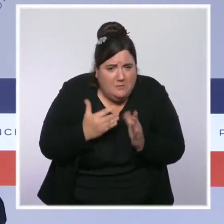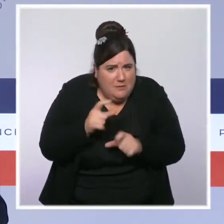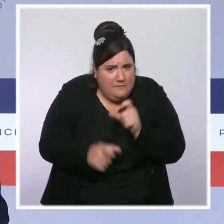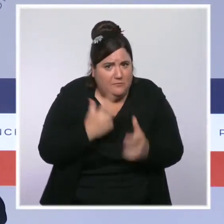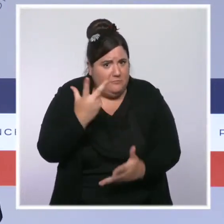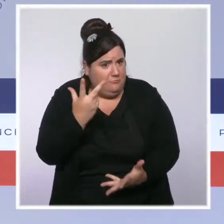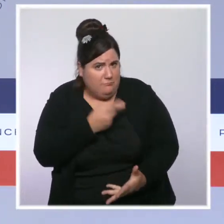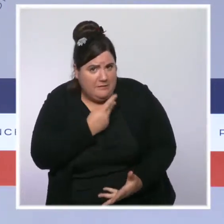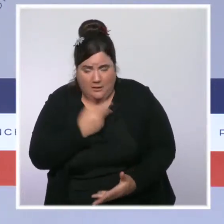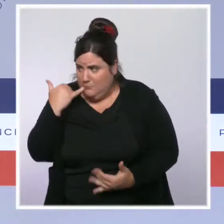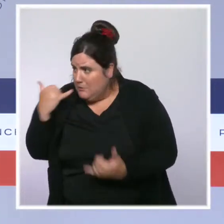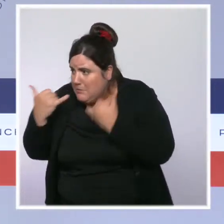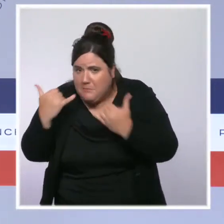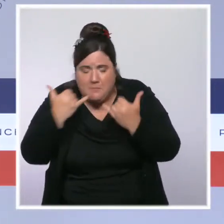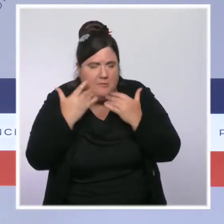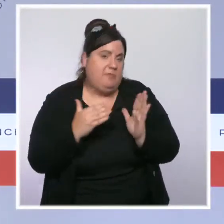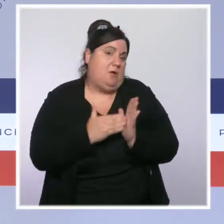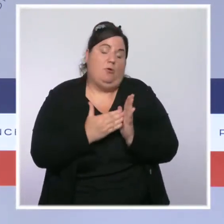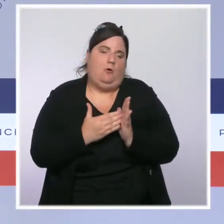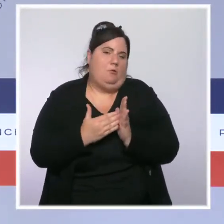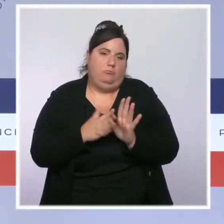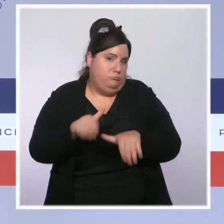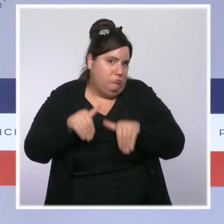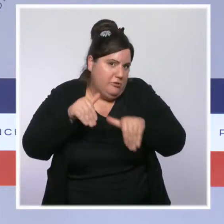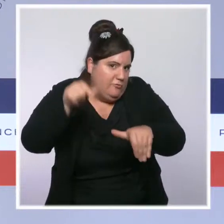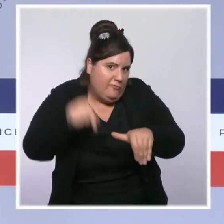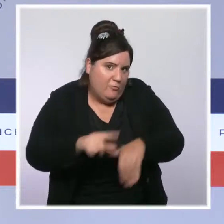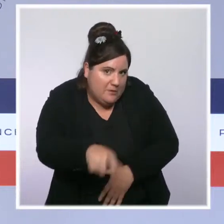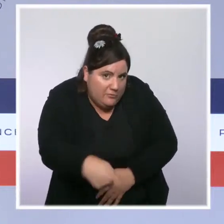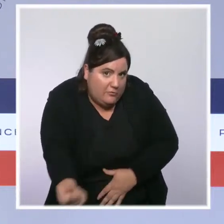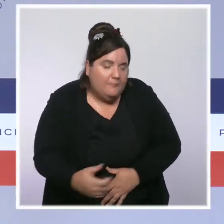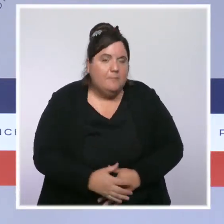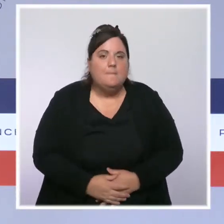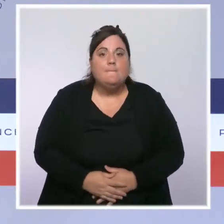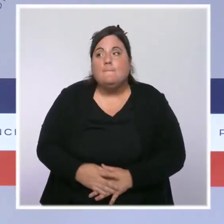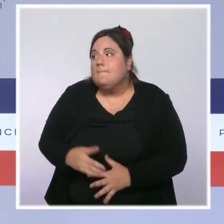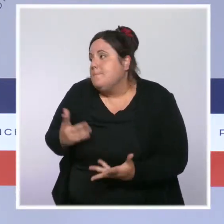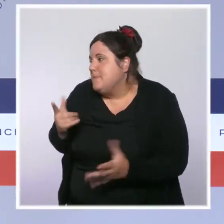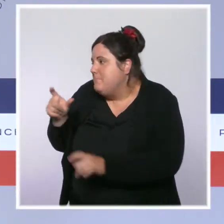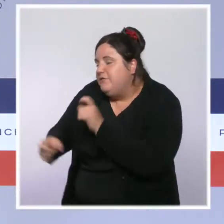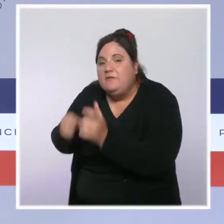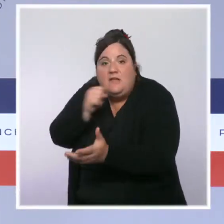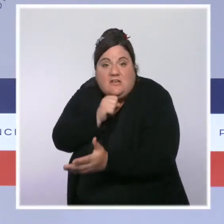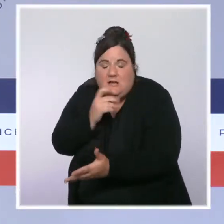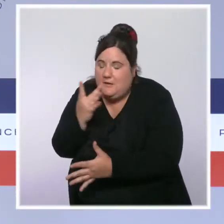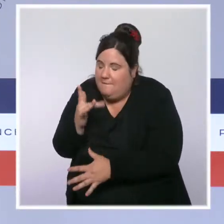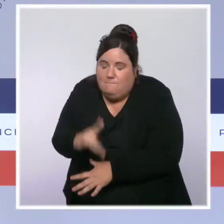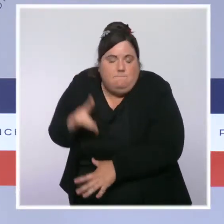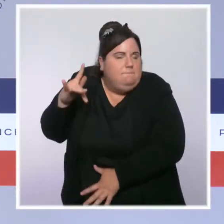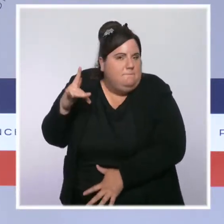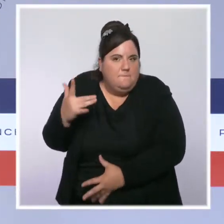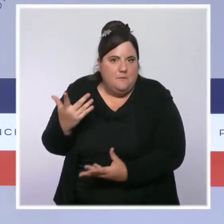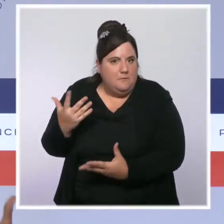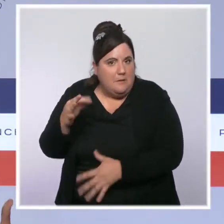C'est cette action que nous allons poursuivre, parce que nous savons que les plus âgés sont les plus à risque de faire une forme grave. C'est un risque pour eux, mais c'est évidemment aussi un